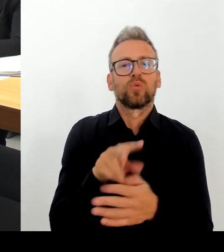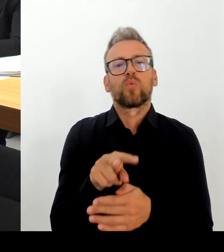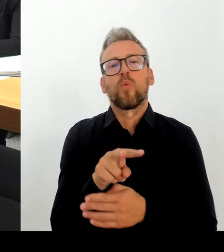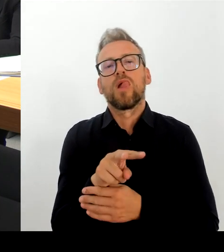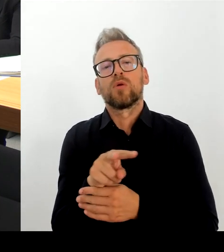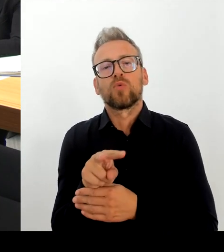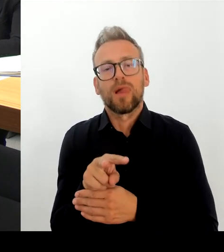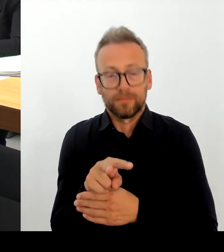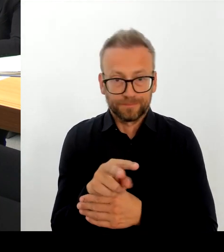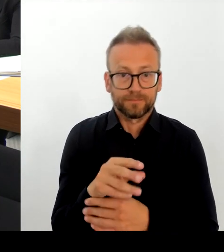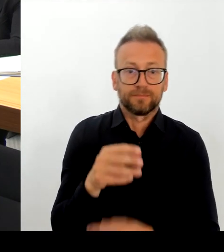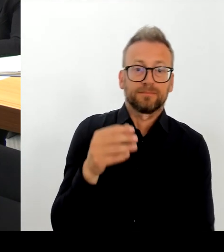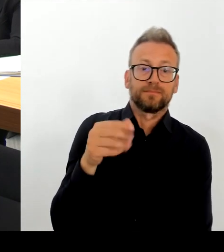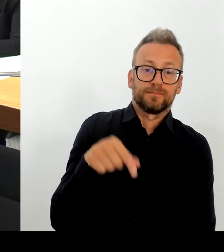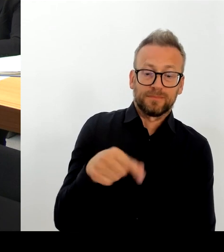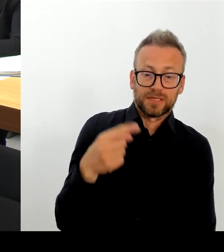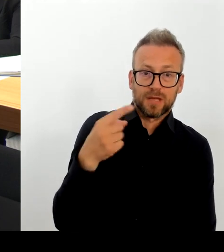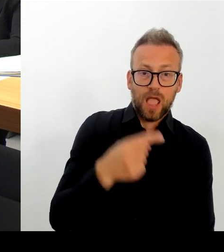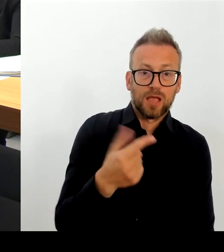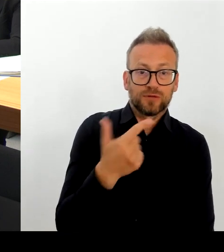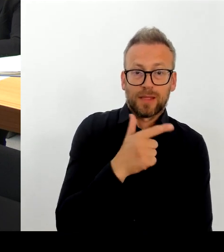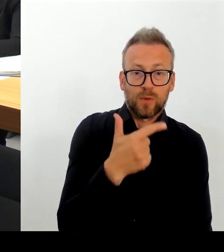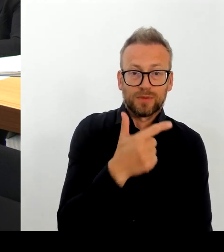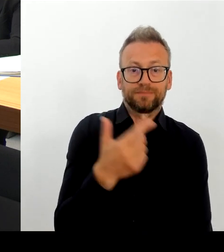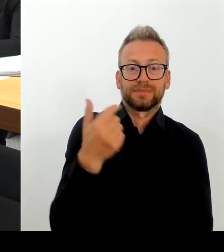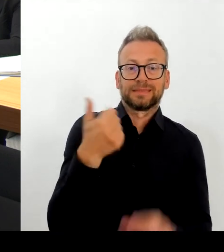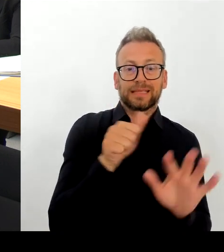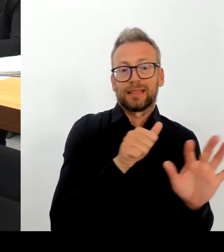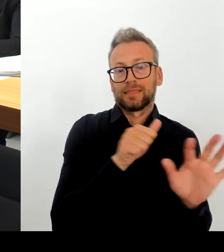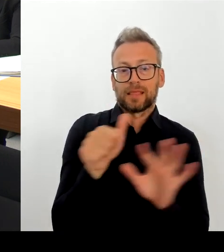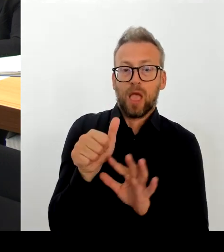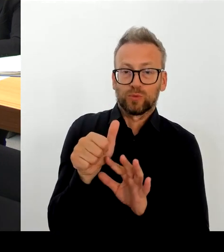das ja auch eingerichtet. Zwei Kontaktbereichsbeamte, die dort